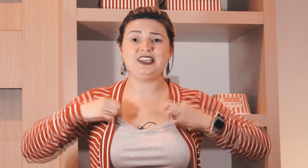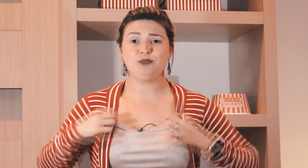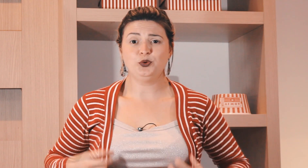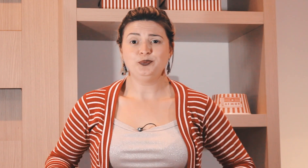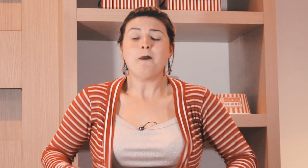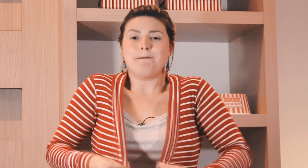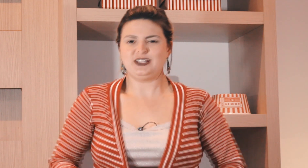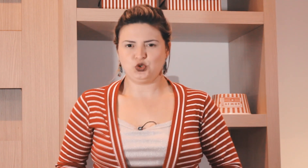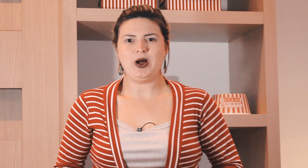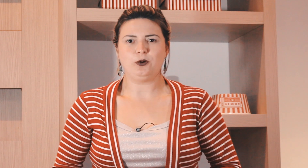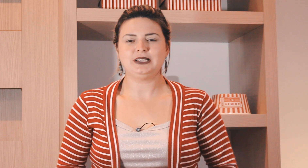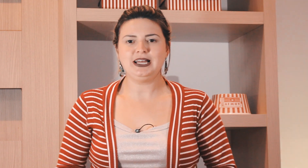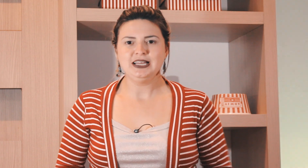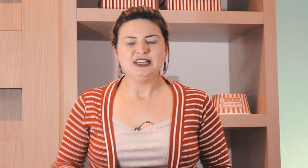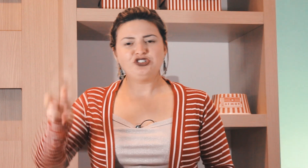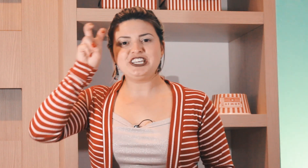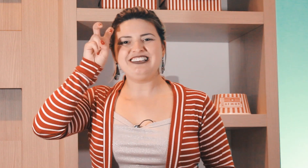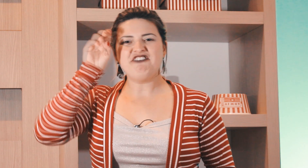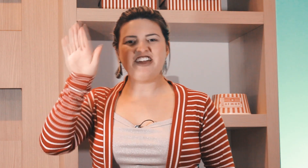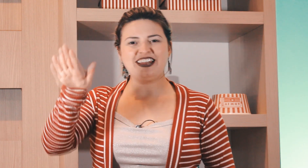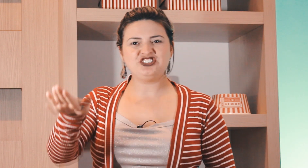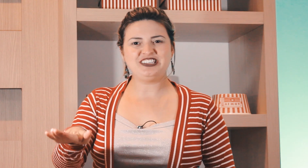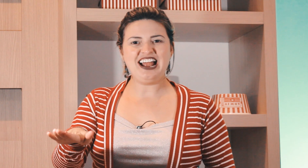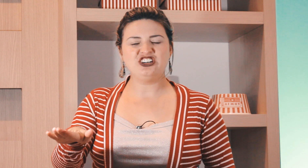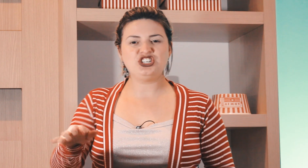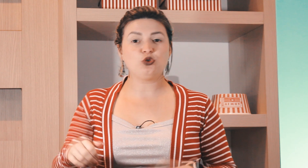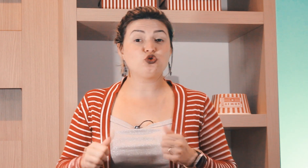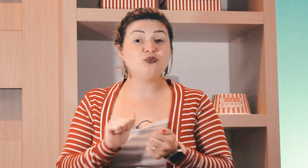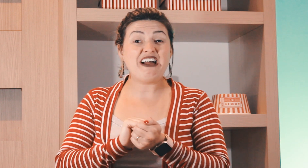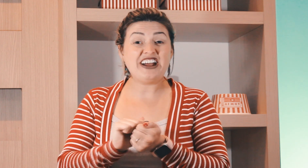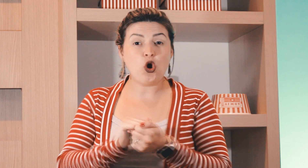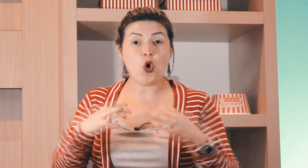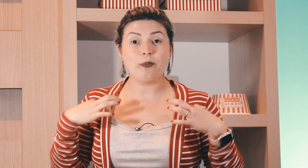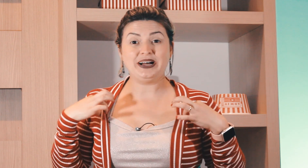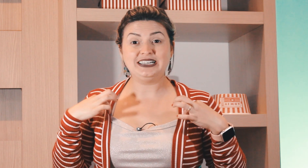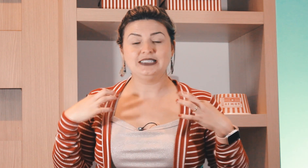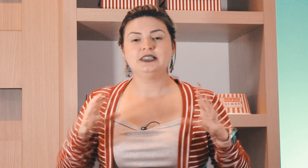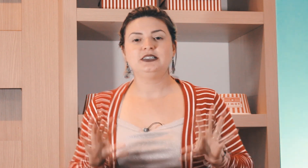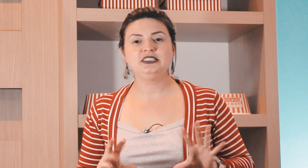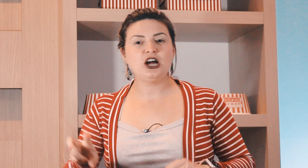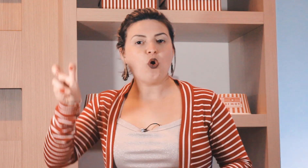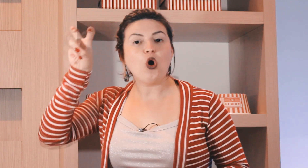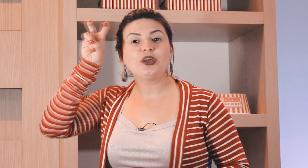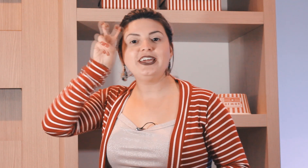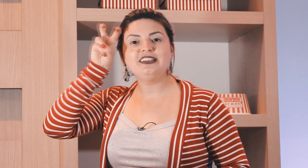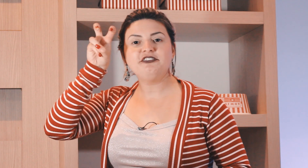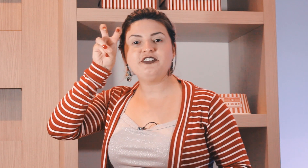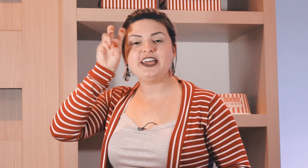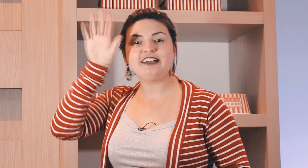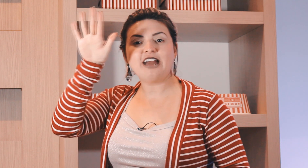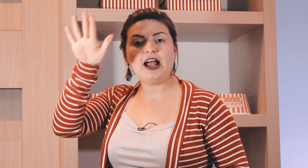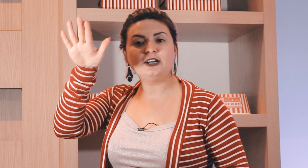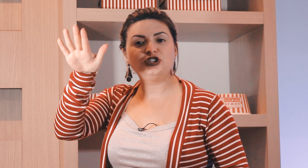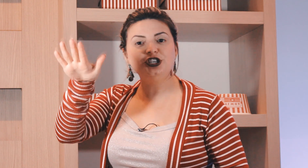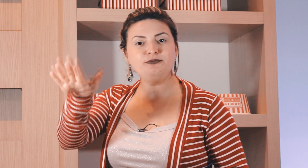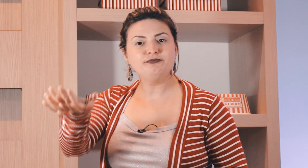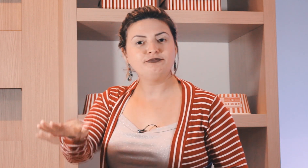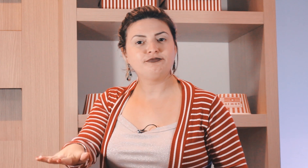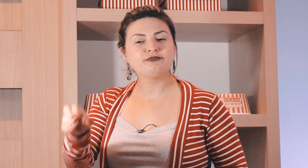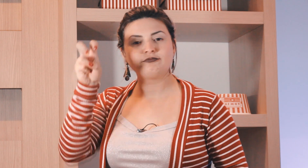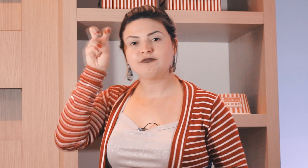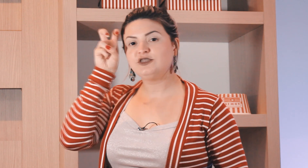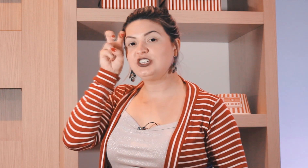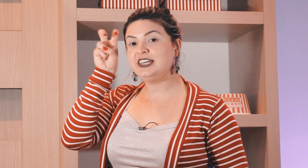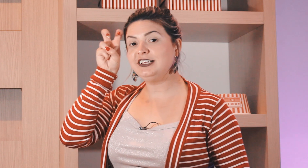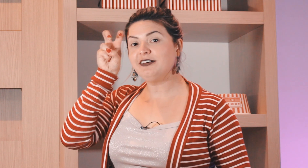um exemplo pessoal tá de quinta-feira de tarde eu costumo lavar roupa então quinta-feira à tarde de